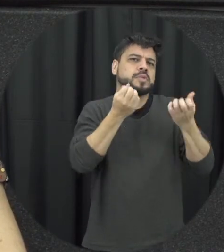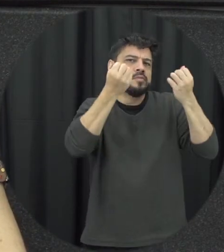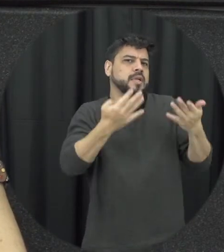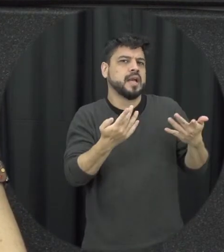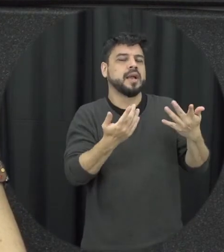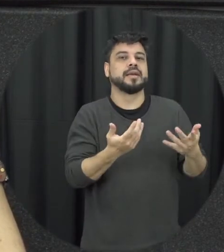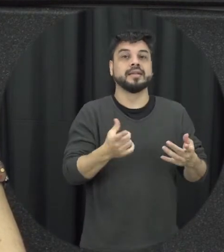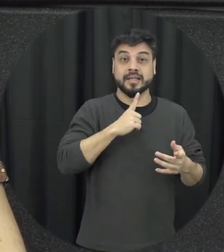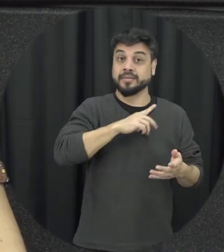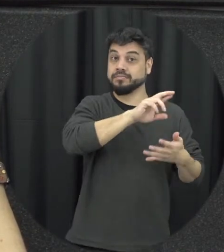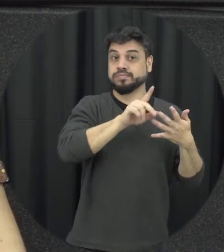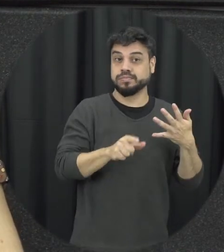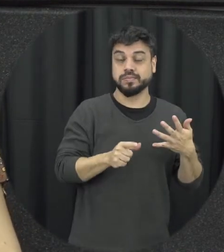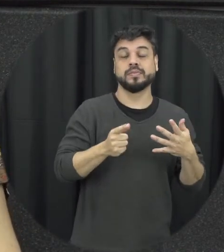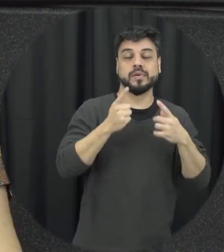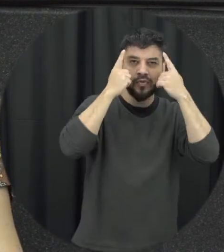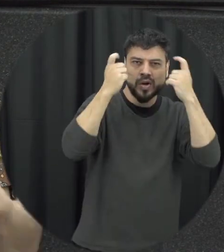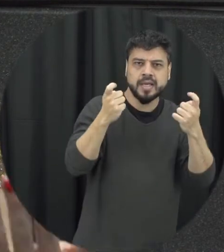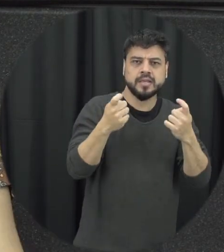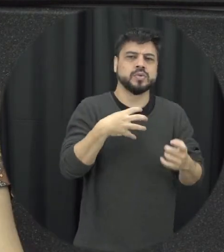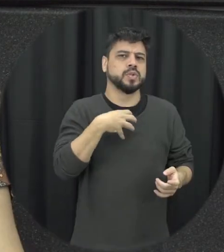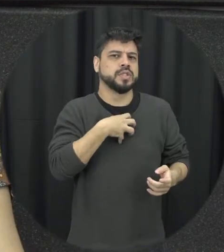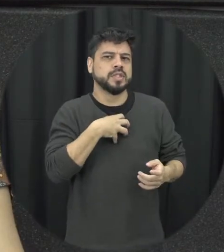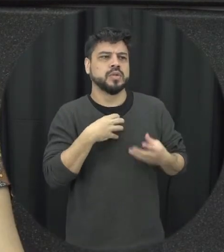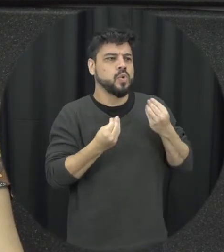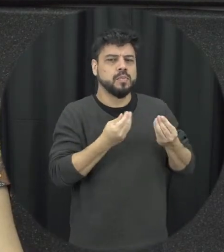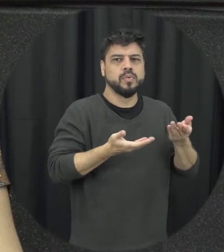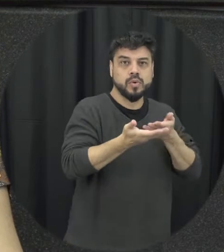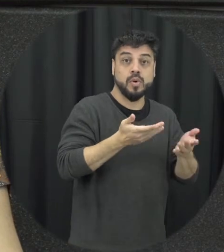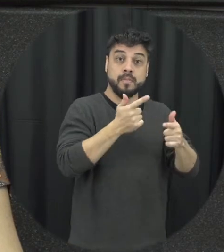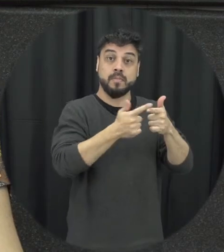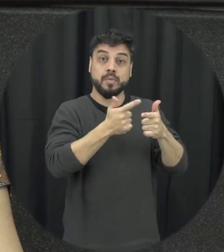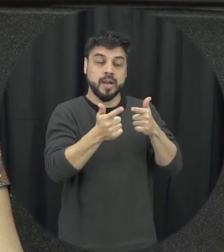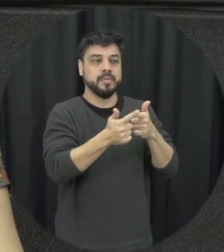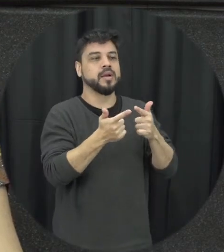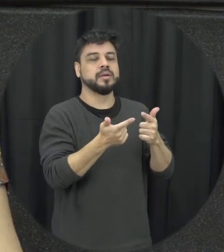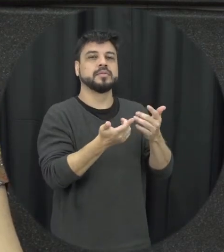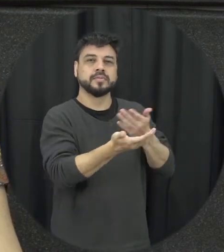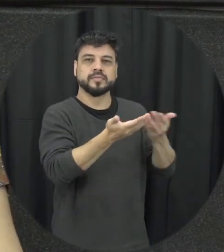chegou isso que a gente já mencionou, quais são os jeitos positivos de lidar com problemas e com